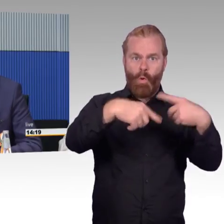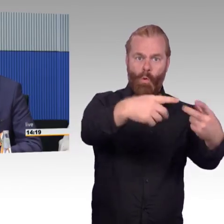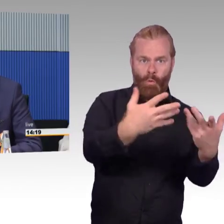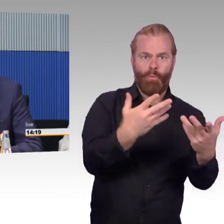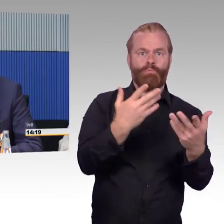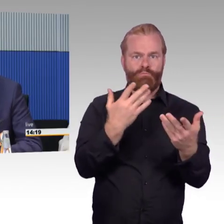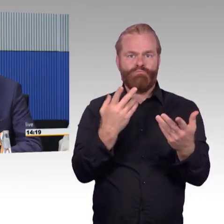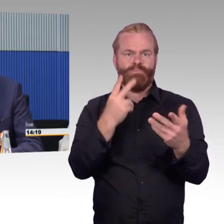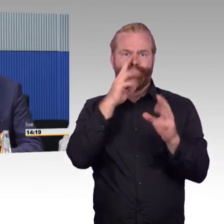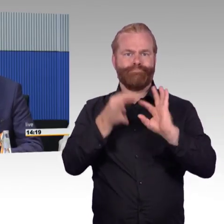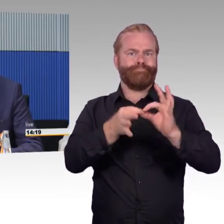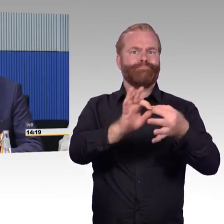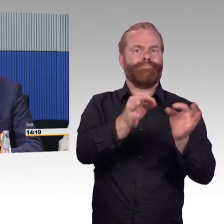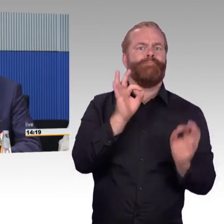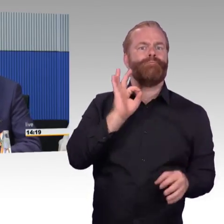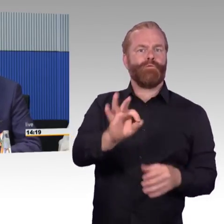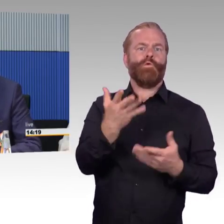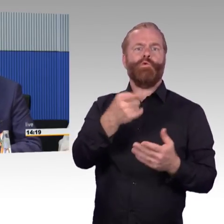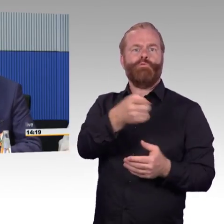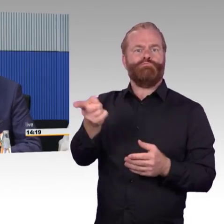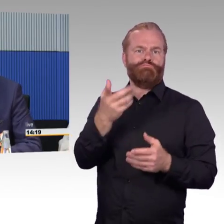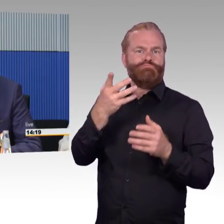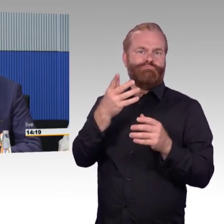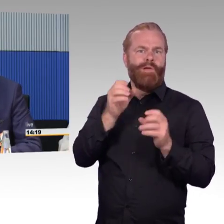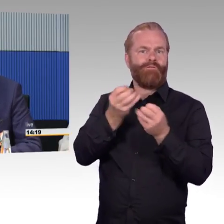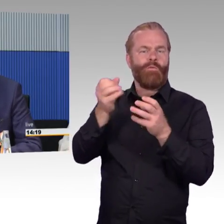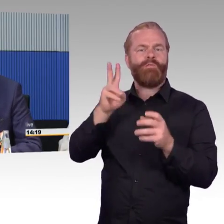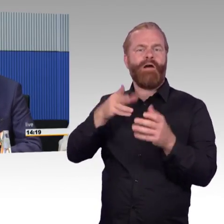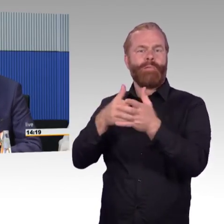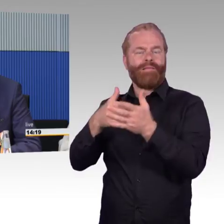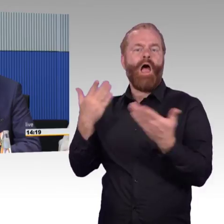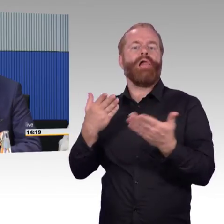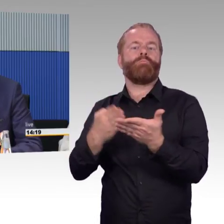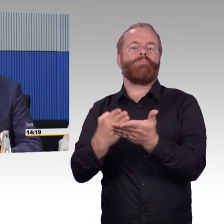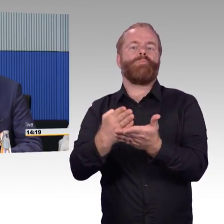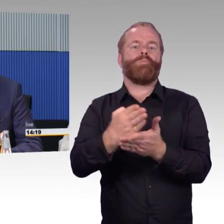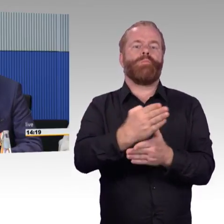und verlangt auch noch einige Investitionen. Zum Thema Beratung,